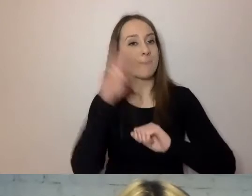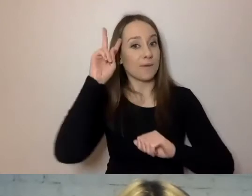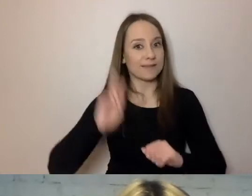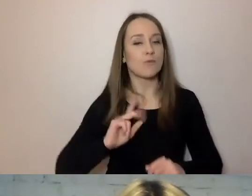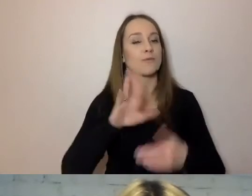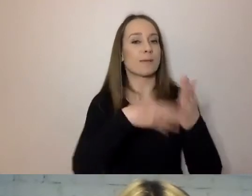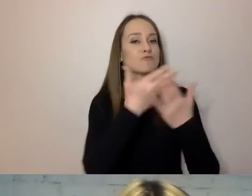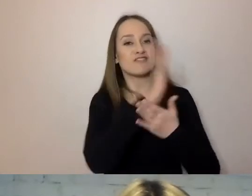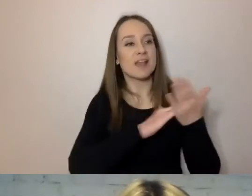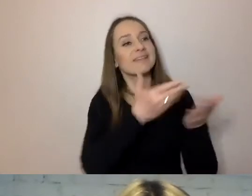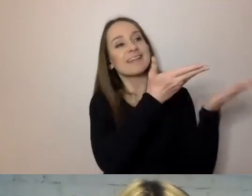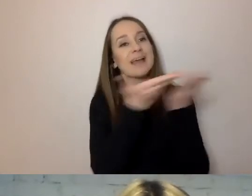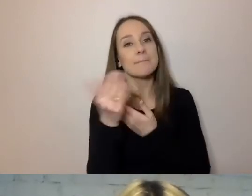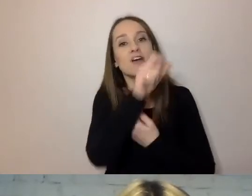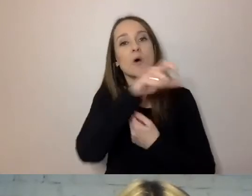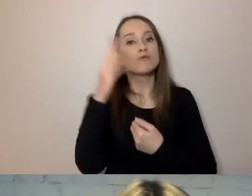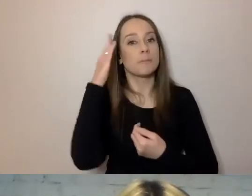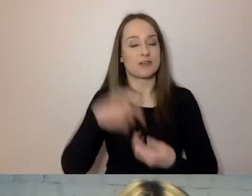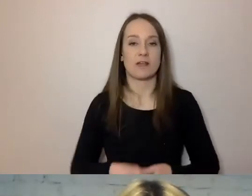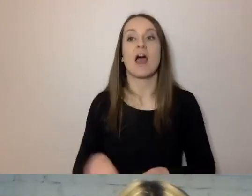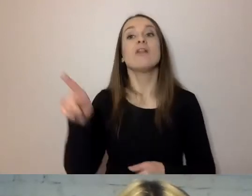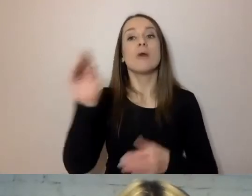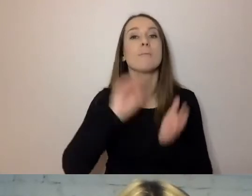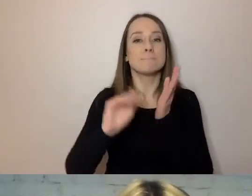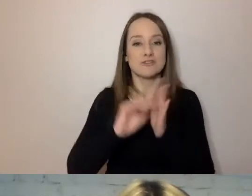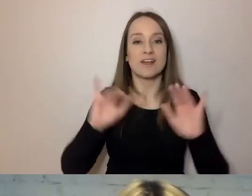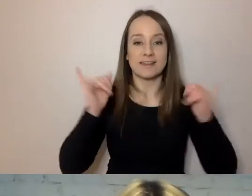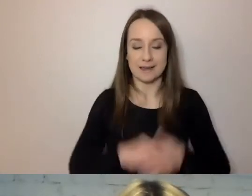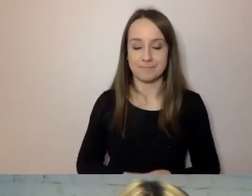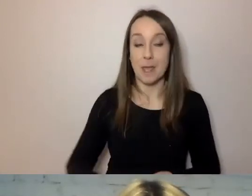to też pisze: my, urząd dzielnicy, zapraszamy państwa na spotkanie.